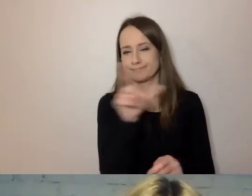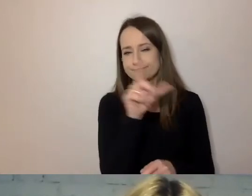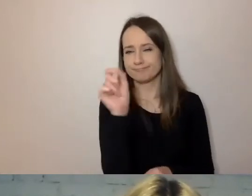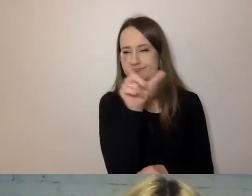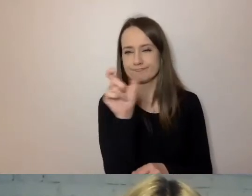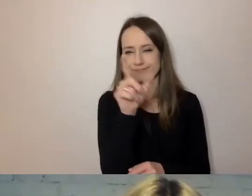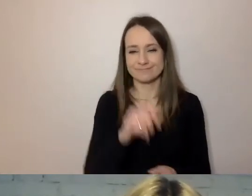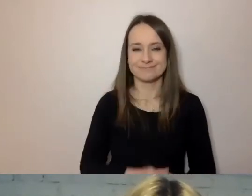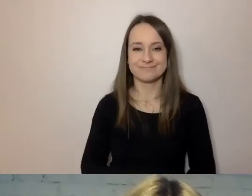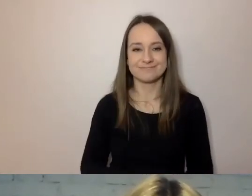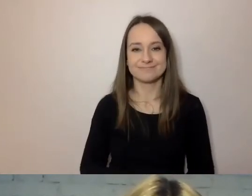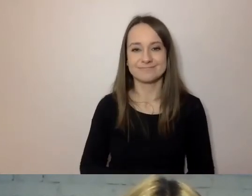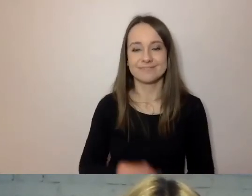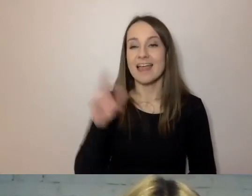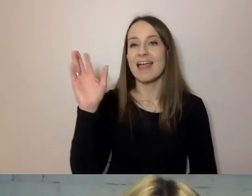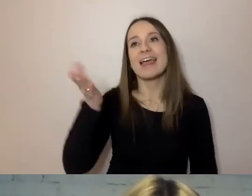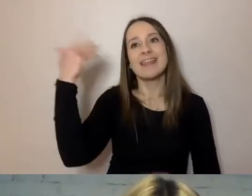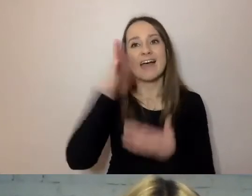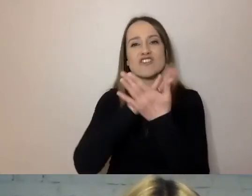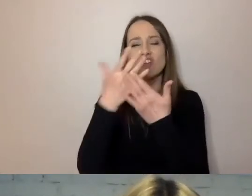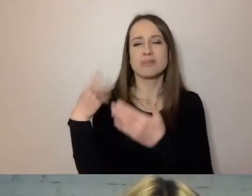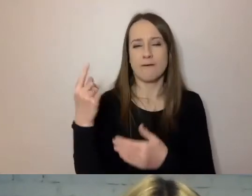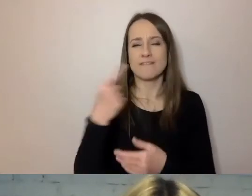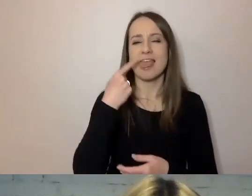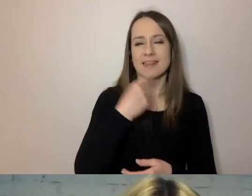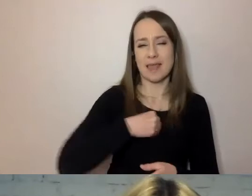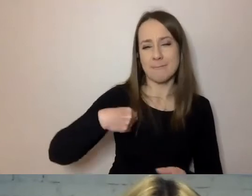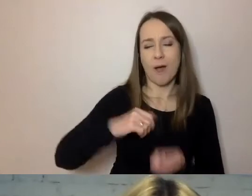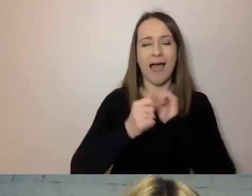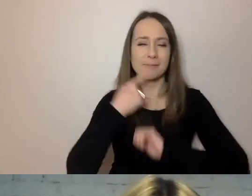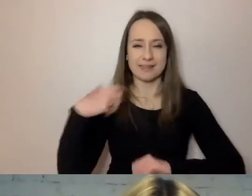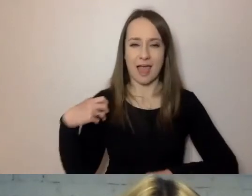Kiedyś, w średniowiecznej polszczyźnie czy angielszczyźnie zdania były jeszcze dłuższe.